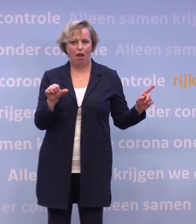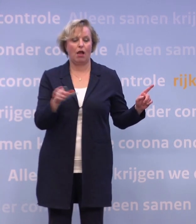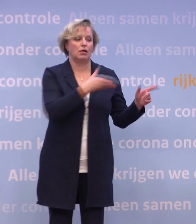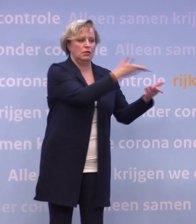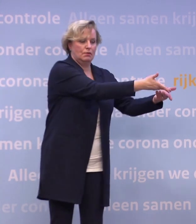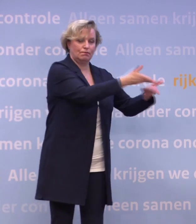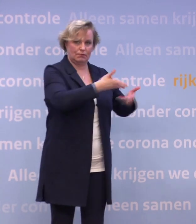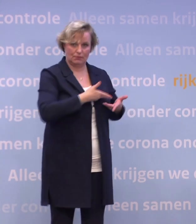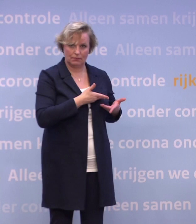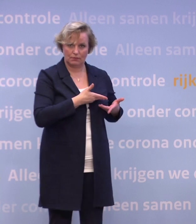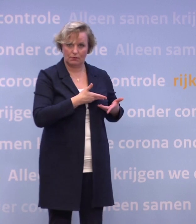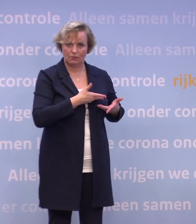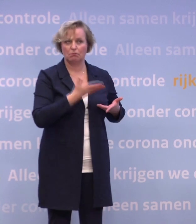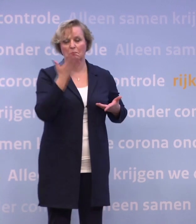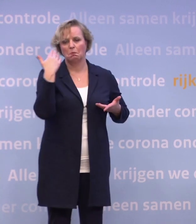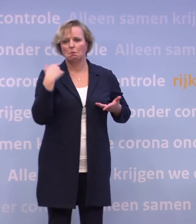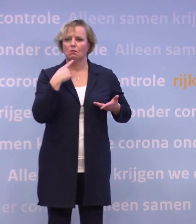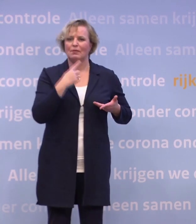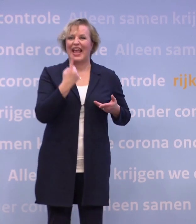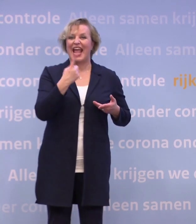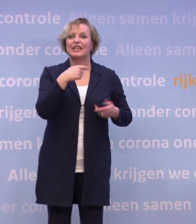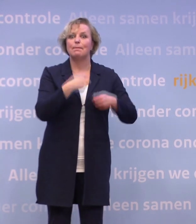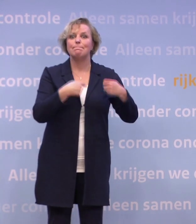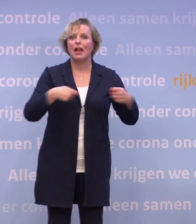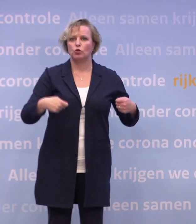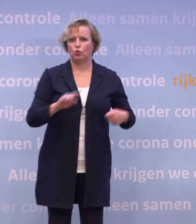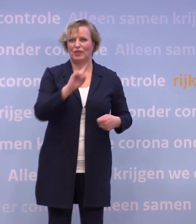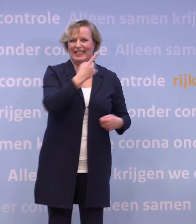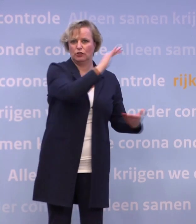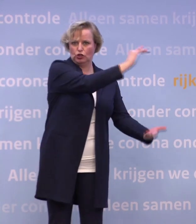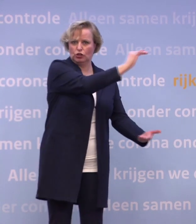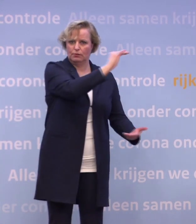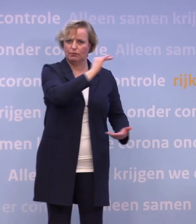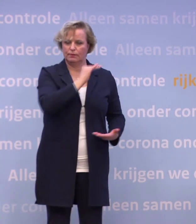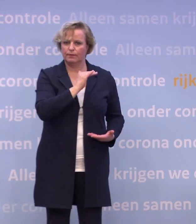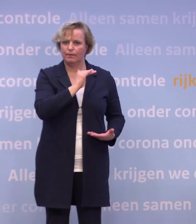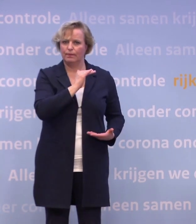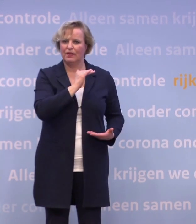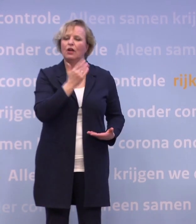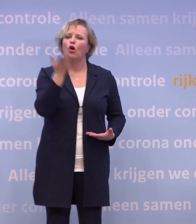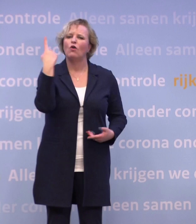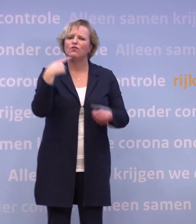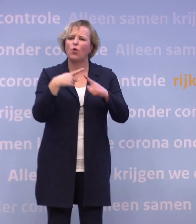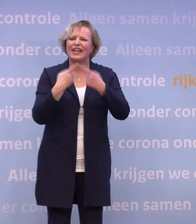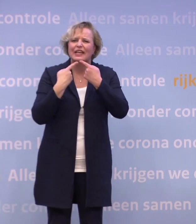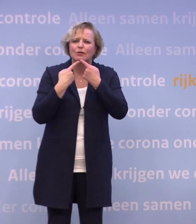Daar waar we uitgingen van een miljoen in de eerste levering, aanvankelijk... ...zijn we, overigens toen ik de vorige mededeling deed, dachten we nog...